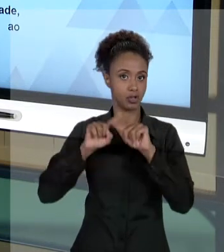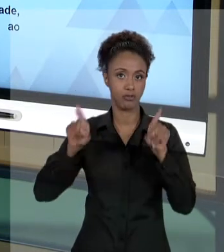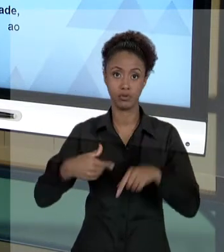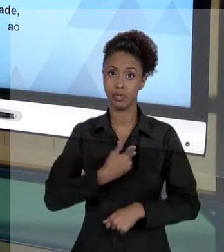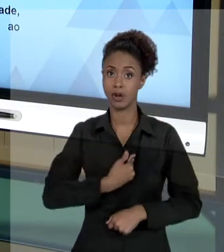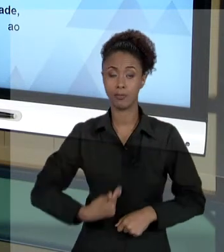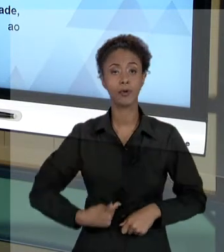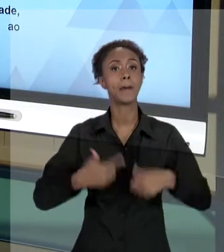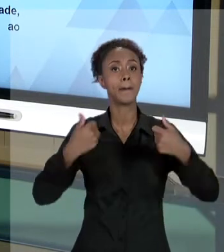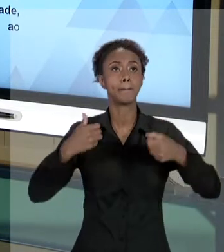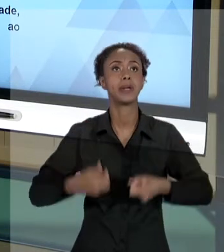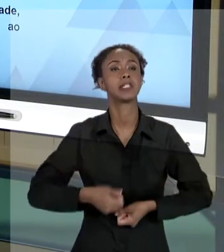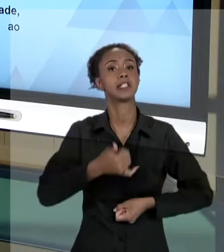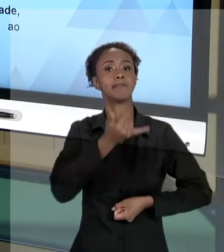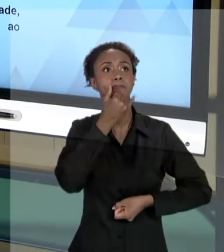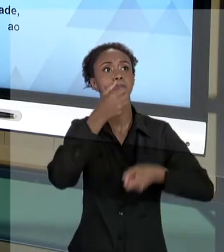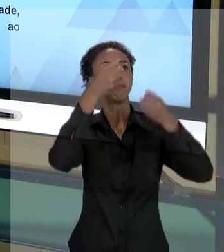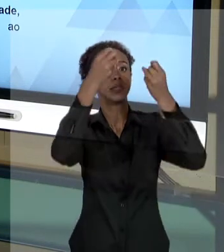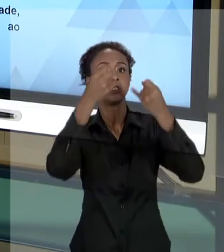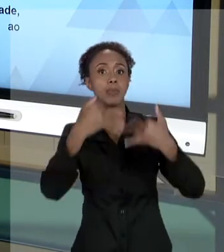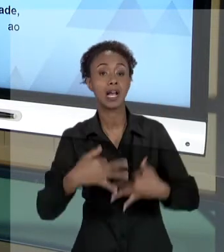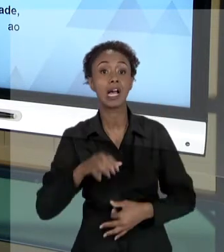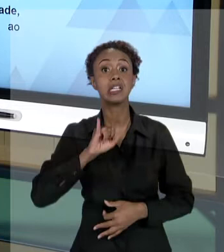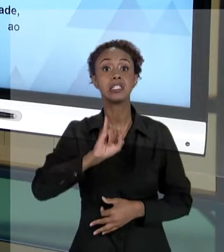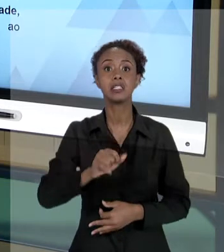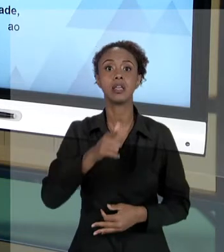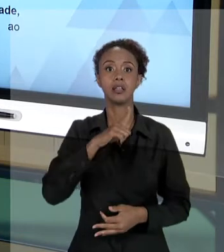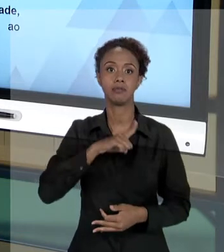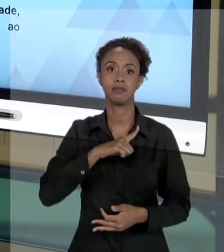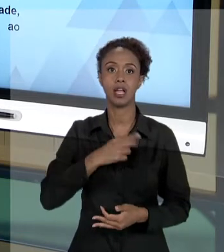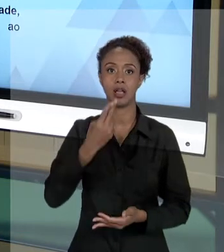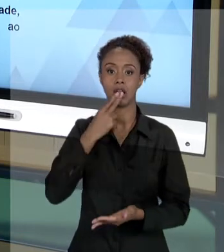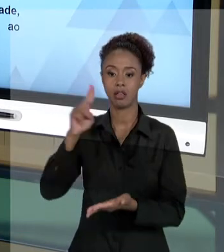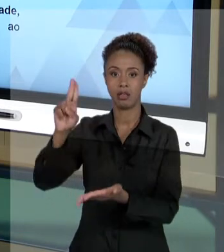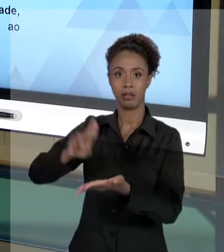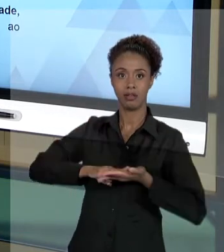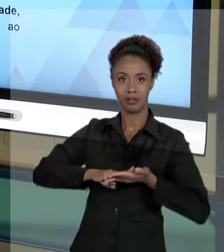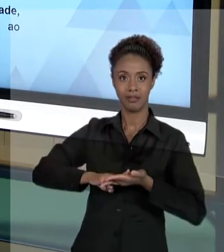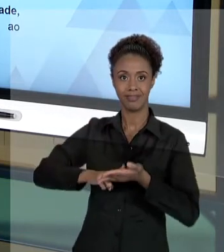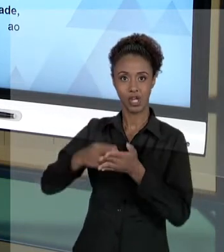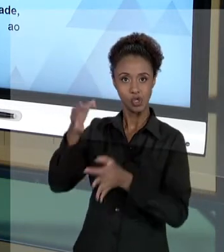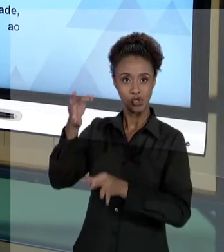QUANDO O GESTOR PÚBLICO RECEBE UMA NOTIFICAÇÃO JUDICIAL, RECEBE UM RECURSO INTERNO, TEM QUE